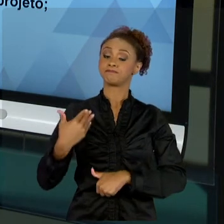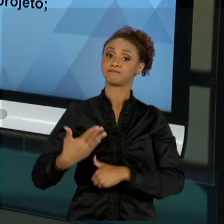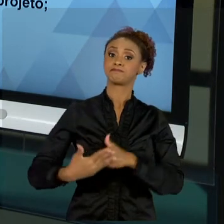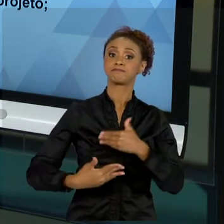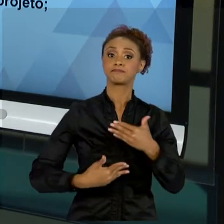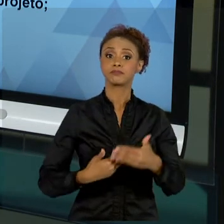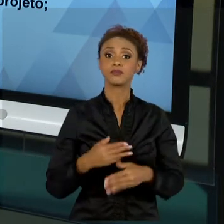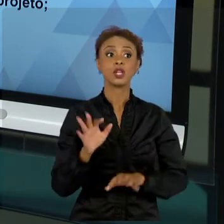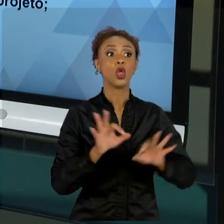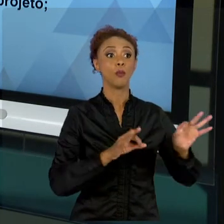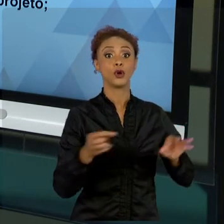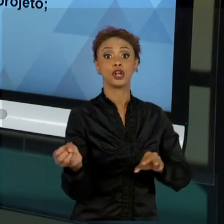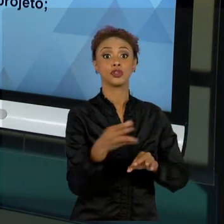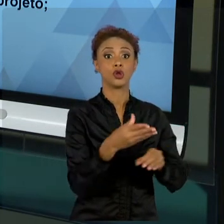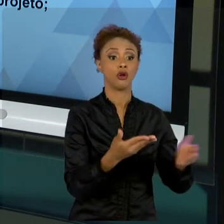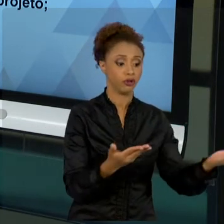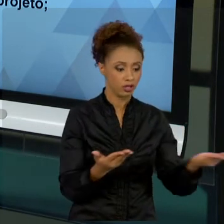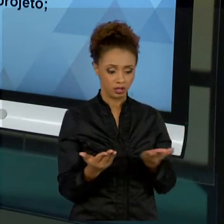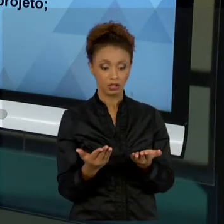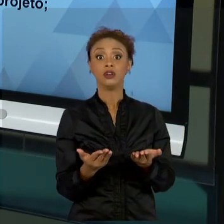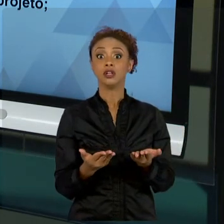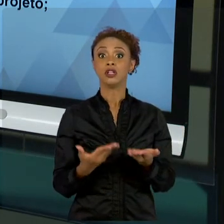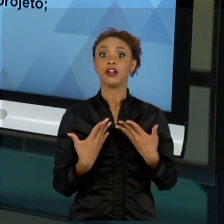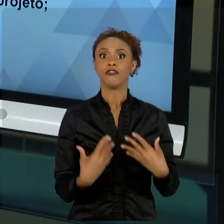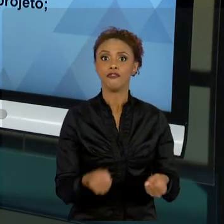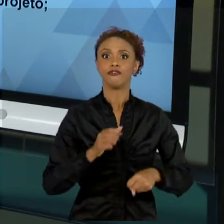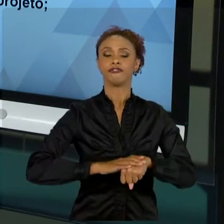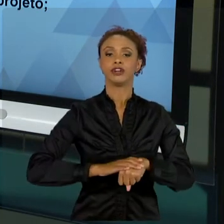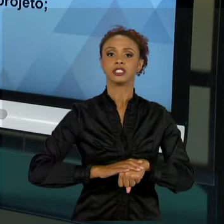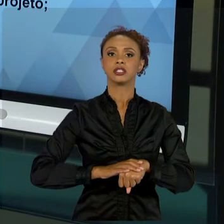"VAMOS FAZER". CHEGA UM MOMENTO EM QUE VOCÊ NÃO